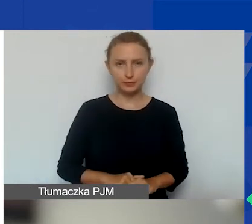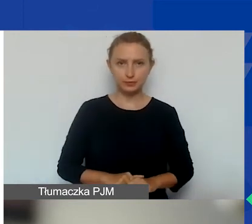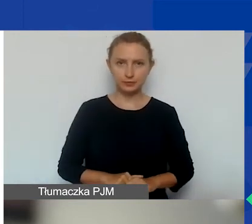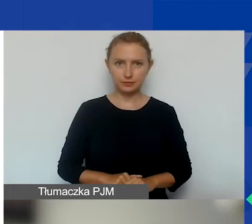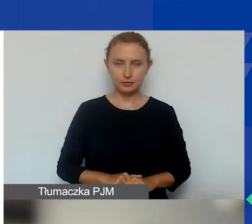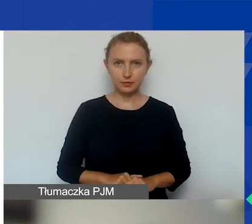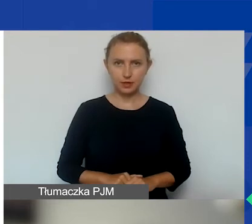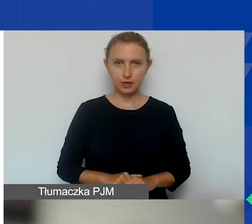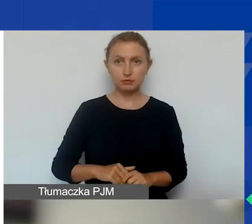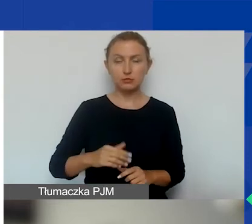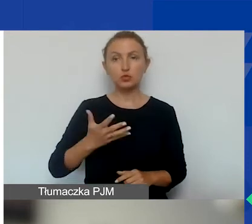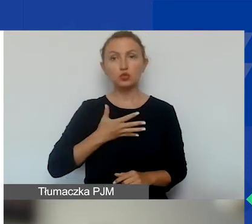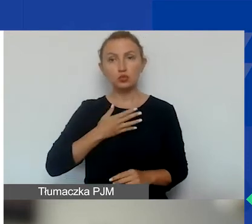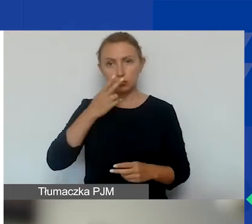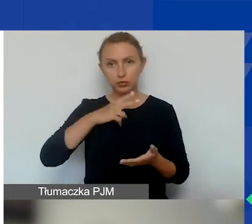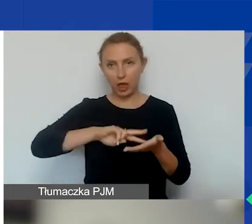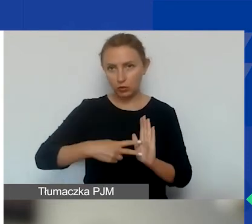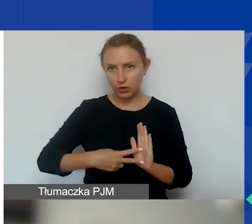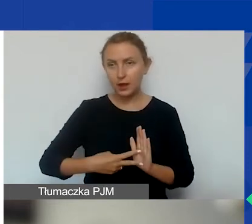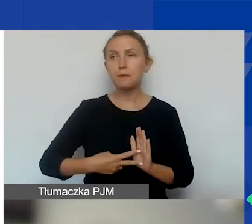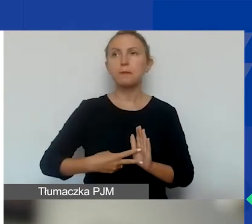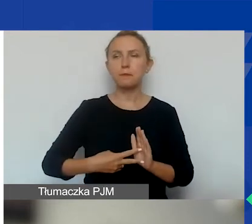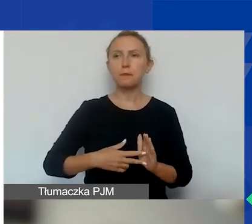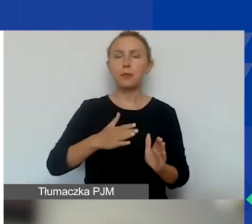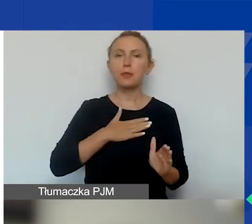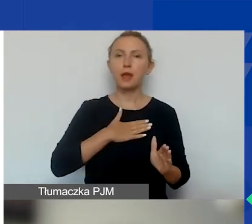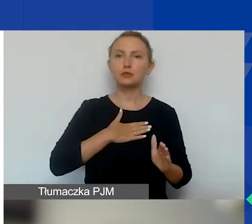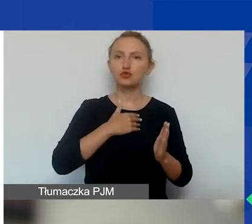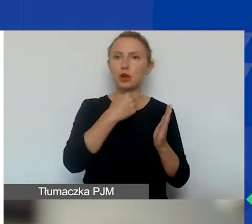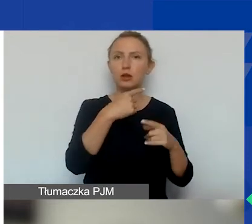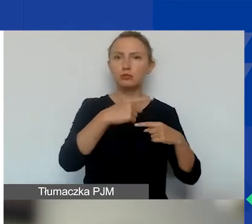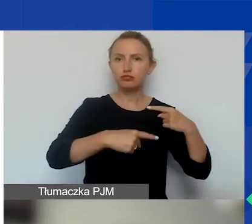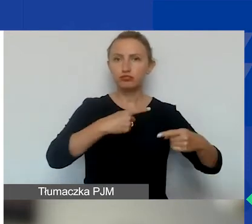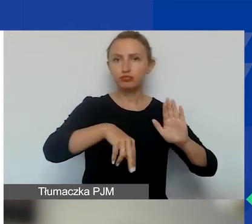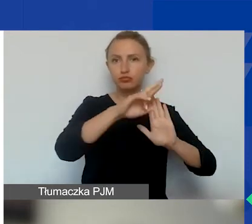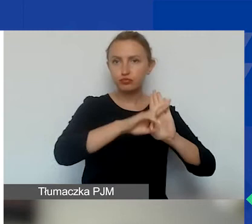Przewidujemy, że nasza procedura oceny wniosków